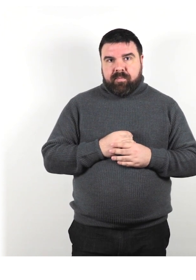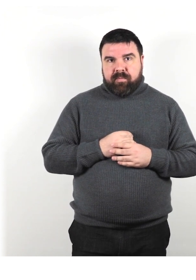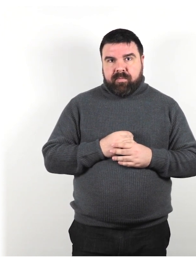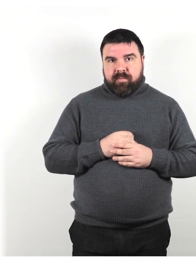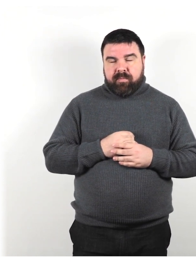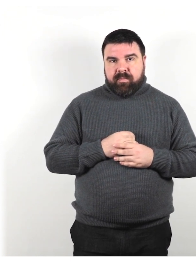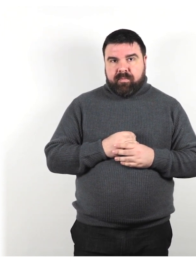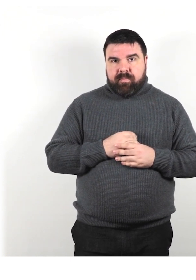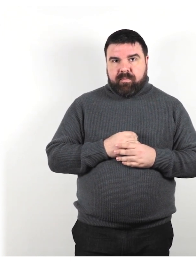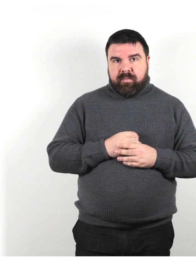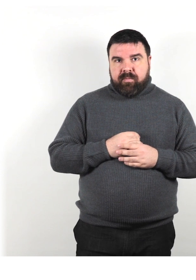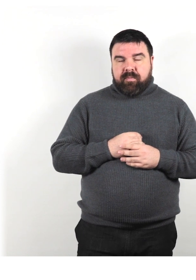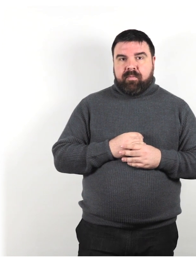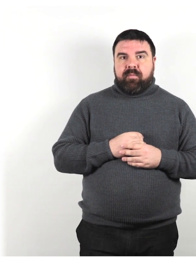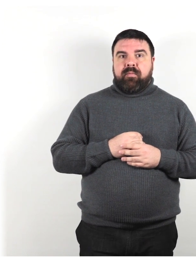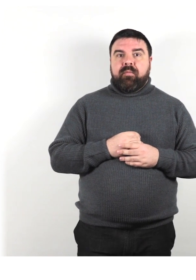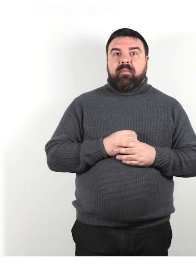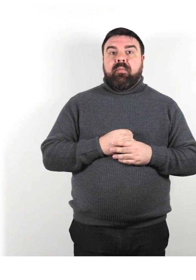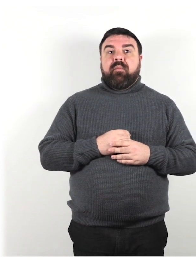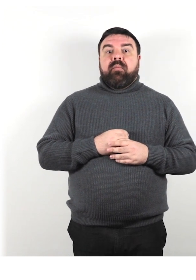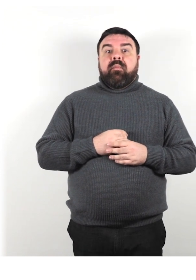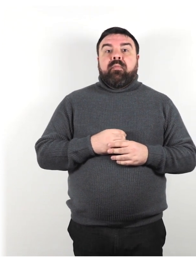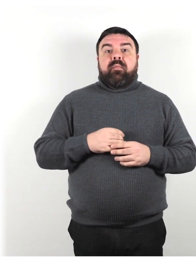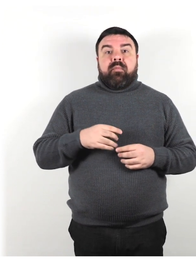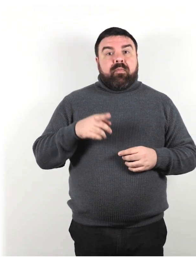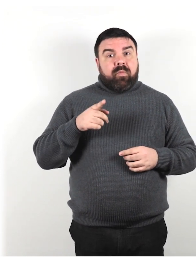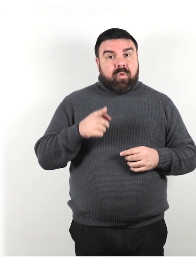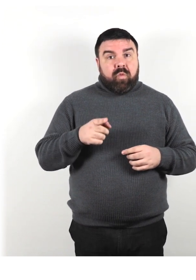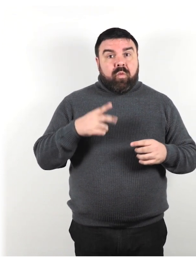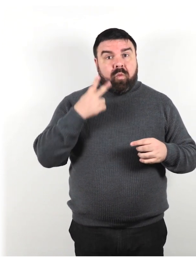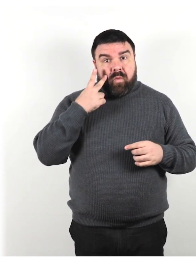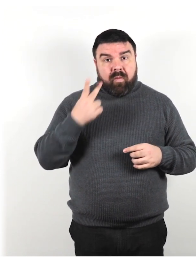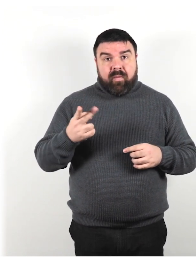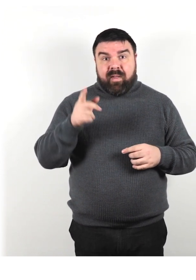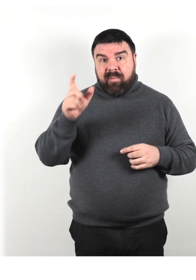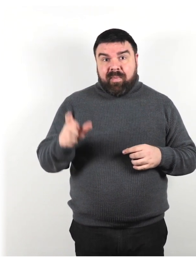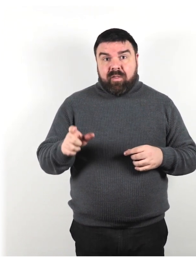Quando incontri una persona con un cane guida o un bastone per ciechi,